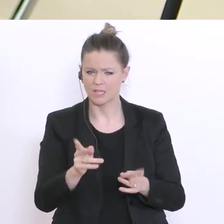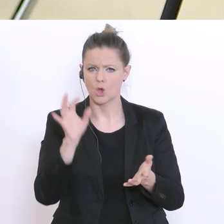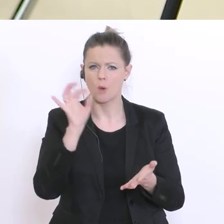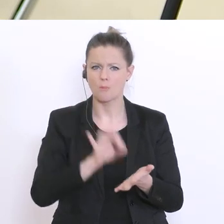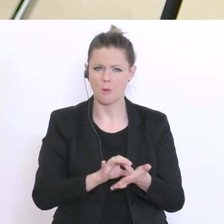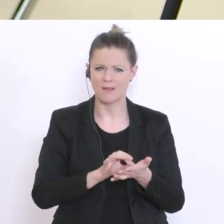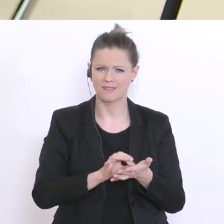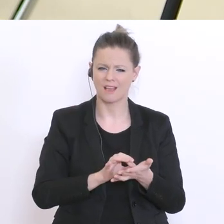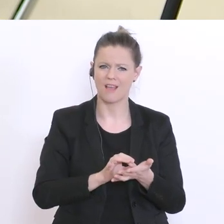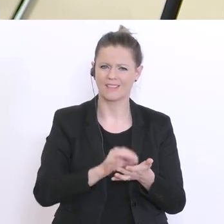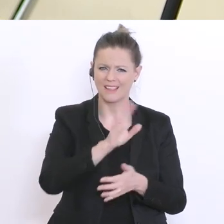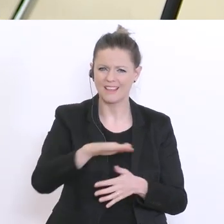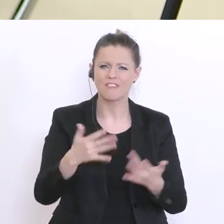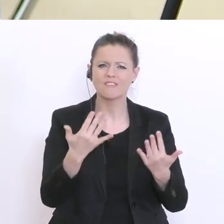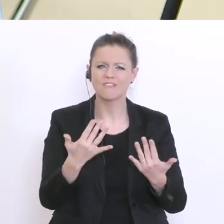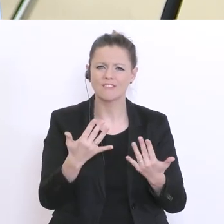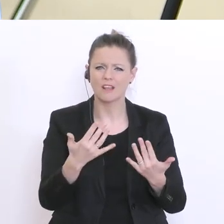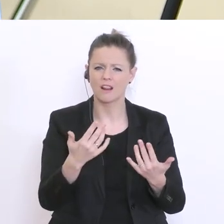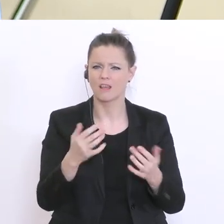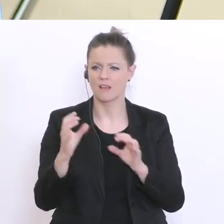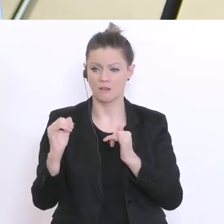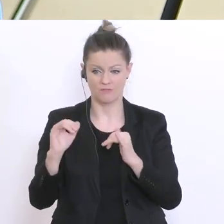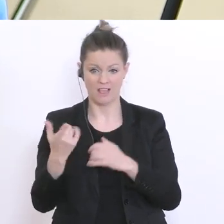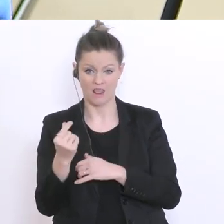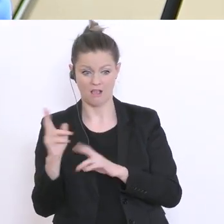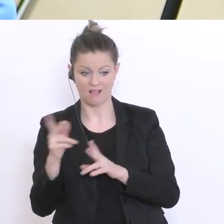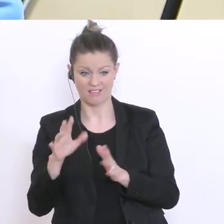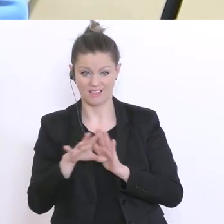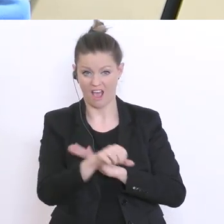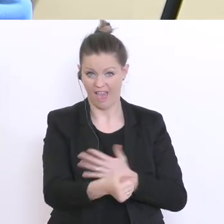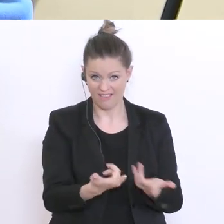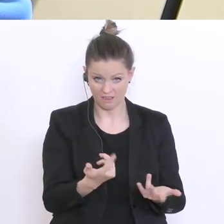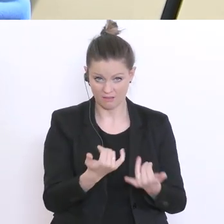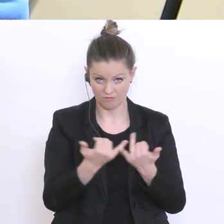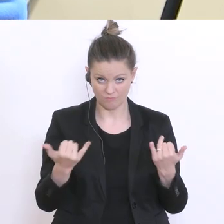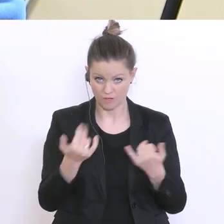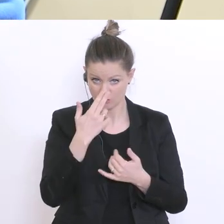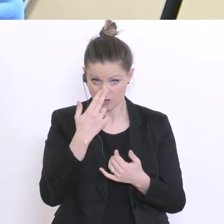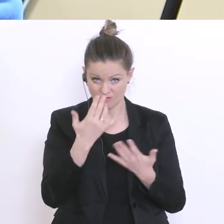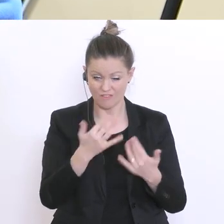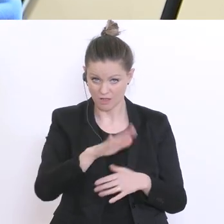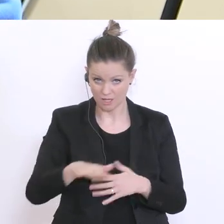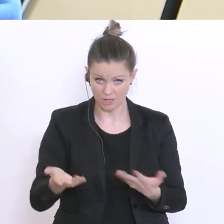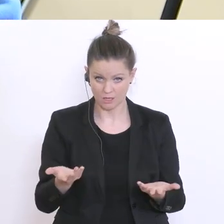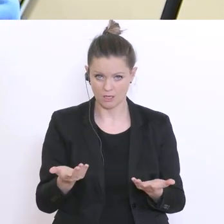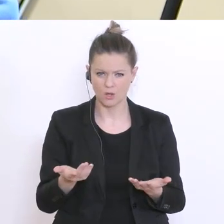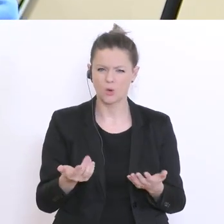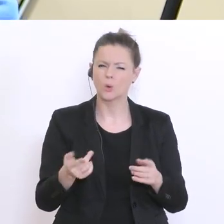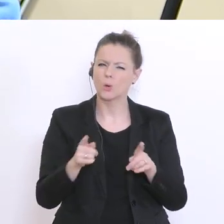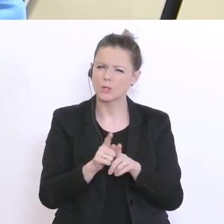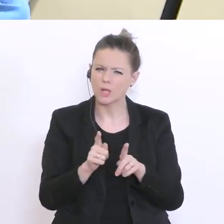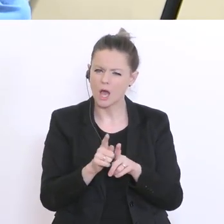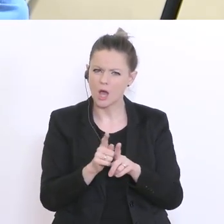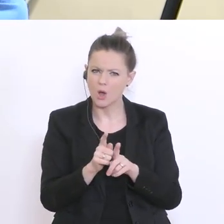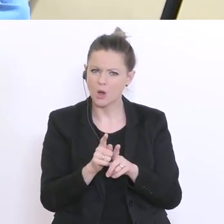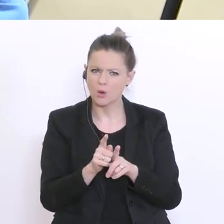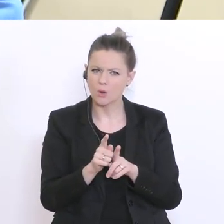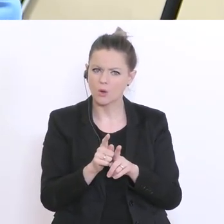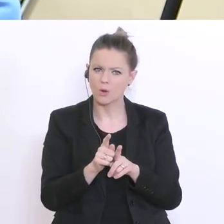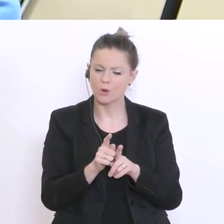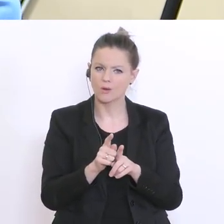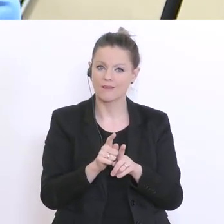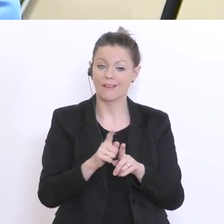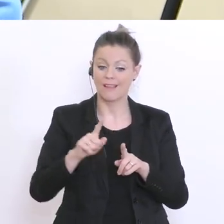Lehrern nicht erreicht werden bzw. für den Übertritt in die nächste Schulstufe jetzt das